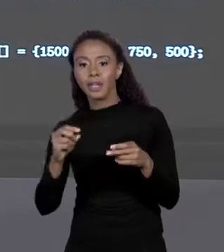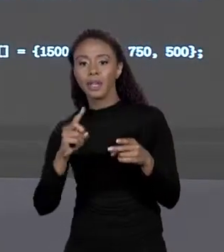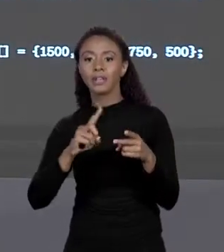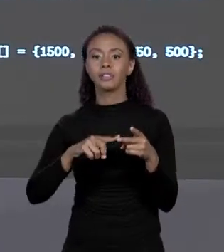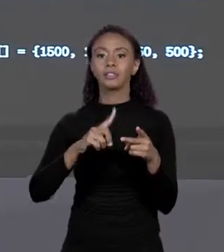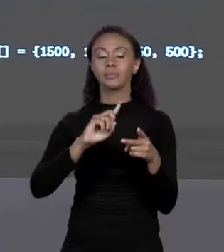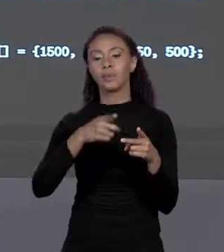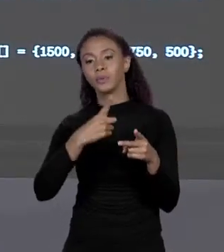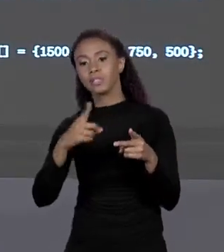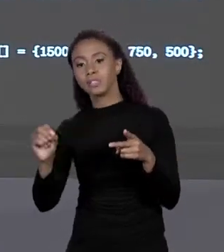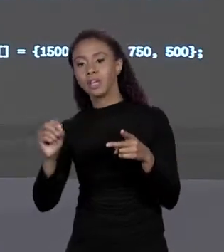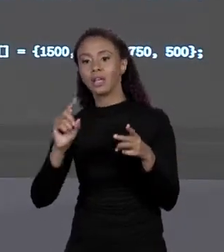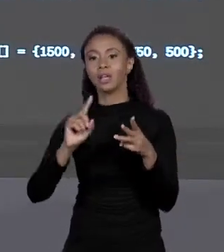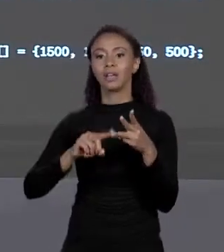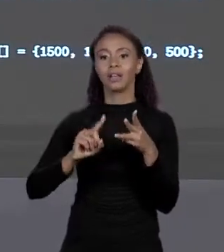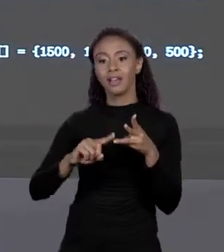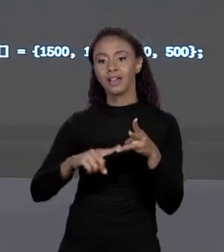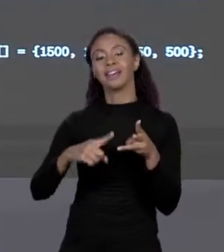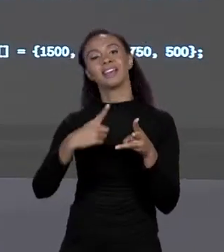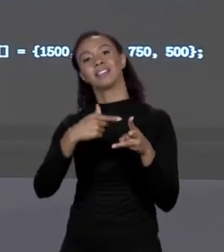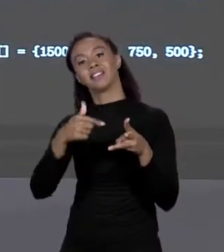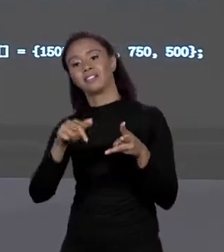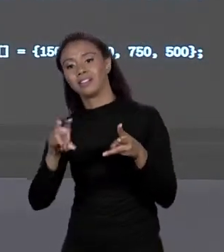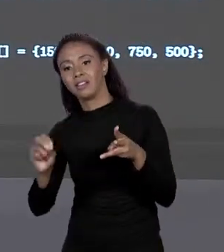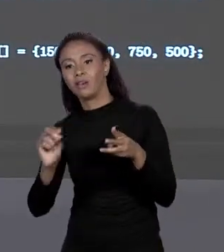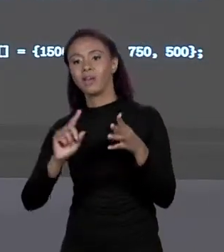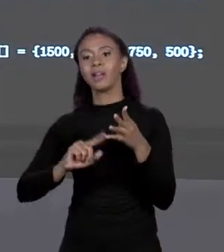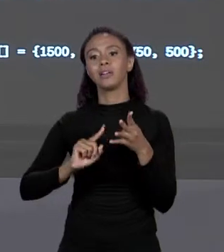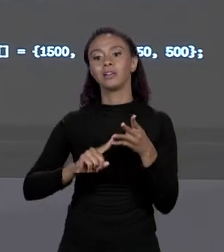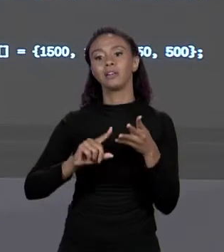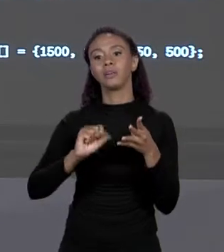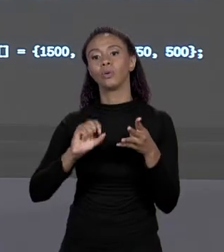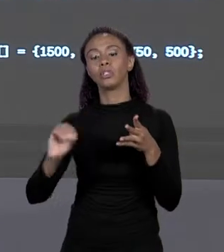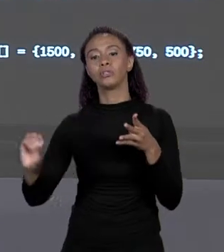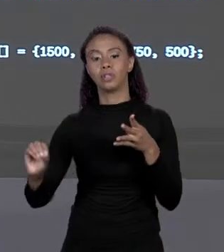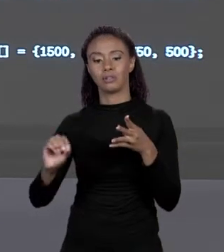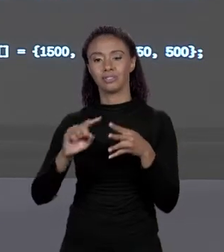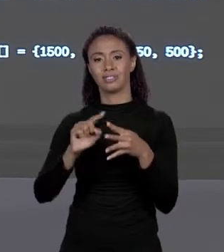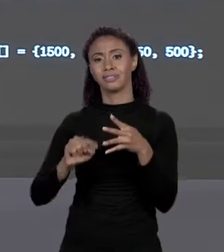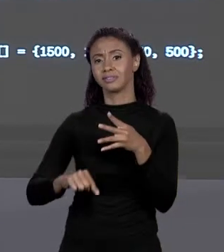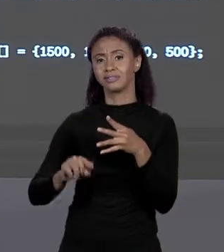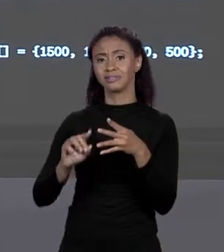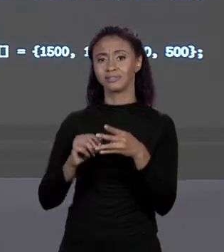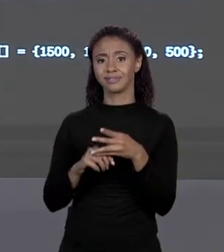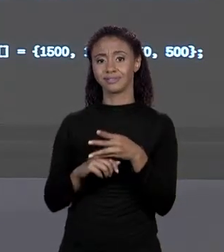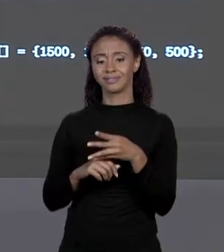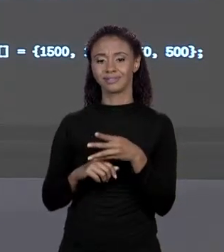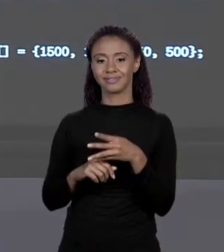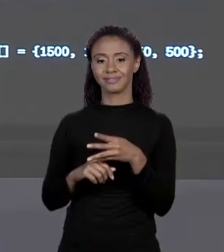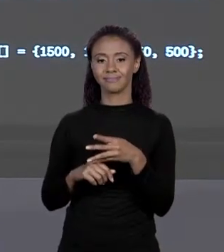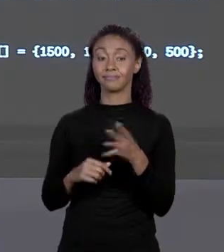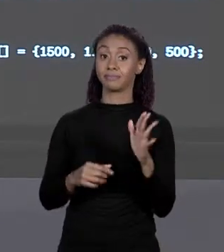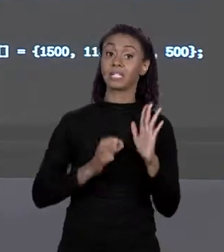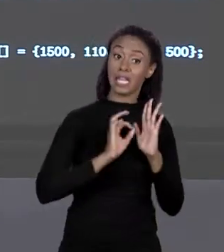PREÇO DO VINIL NA SEGUNDA, DA FIBRA NA TERCEIRA E DO PLÁSTICO NA QUARTA POSIÇÃO. EM JAVA NÓS TEMOS DUAS MANEIRAS